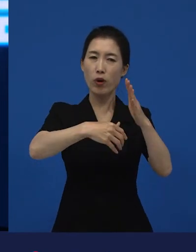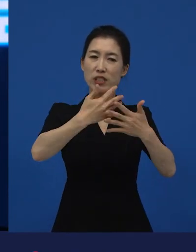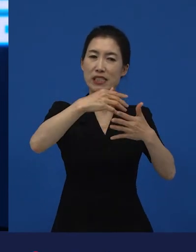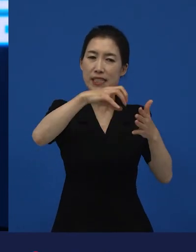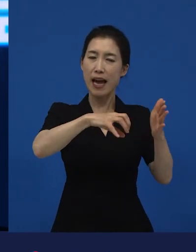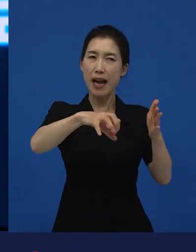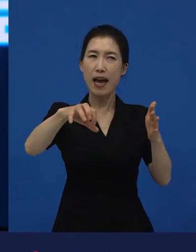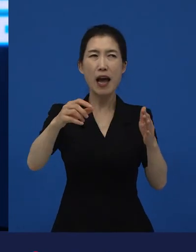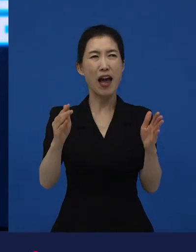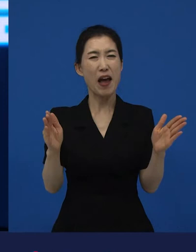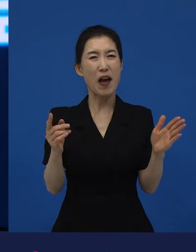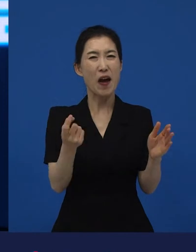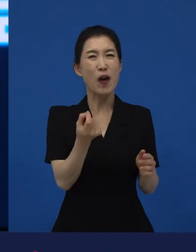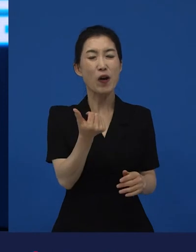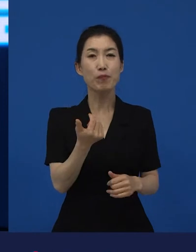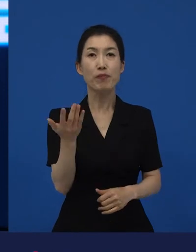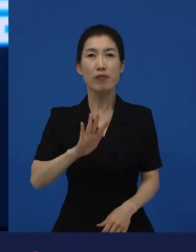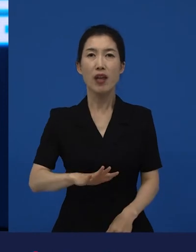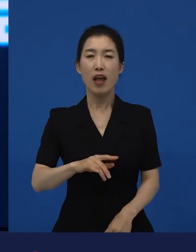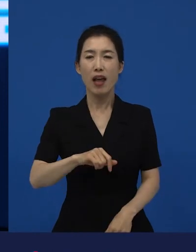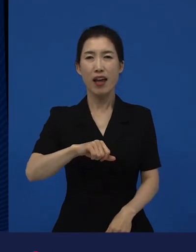근데 처음부터 끝까지 밥 먹는 얘기만 나오는 거예요.